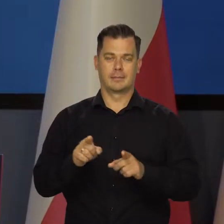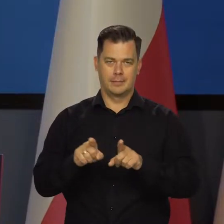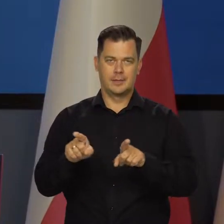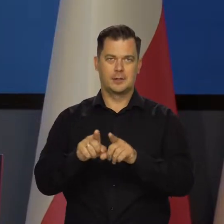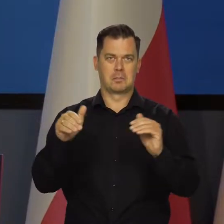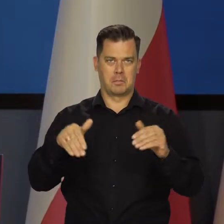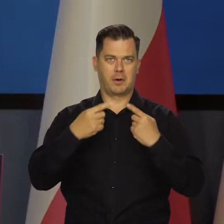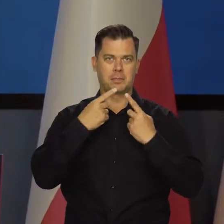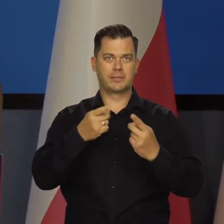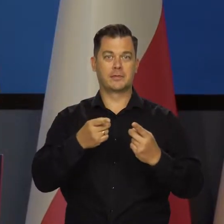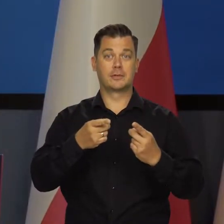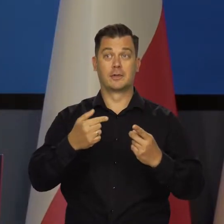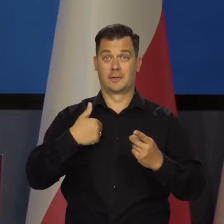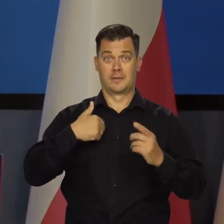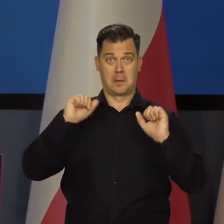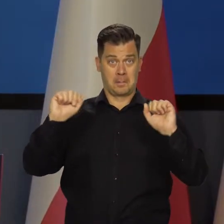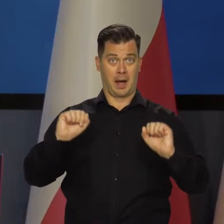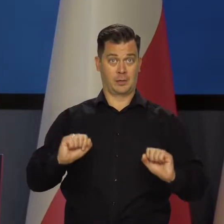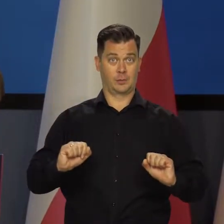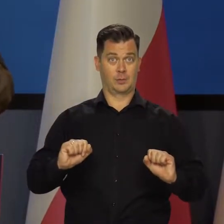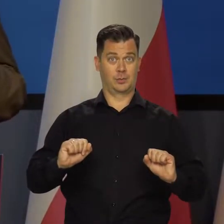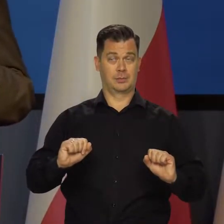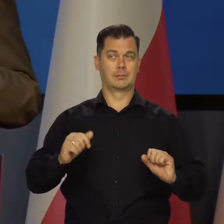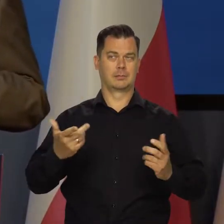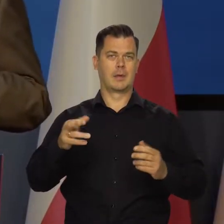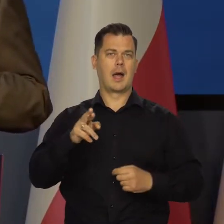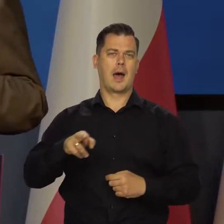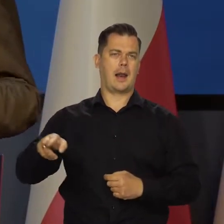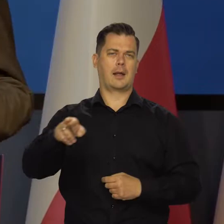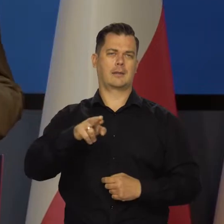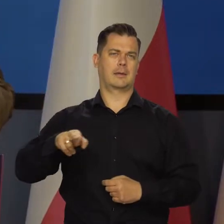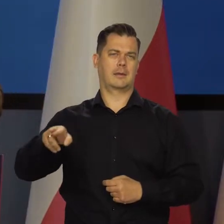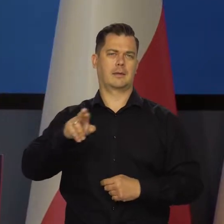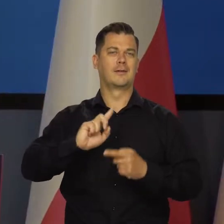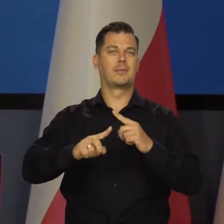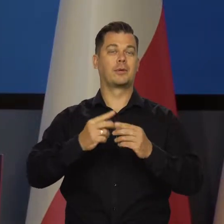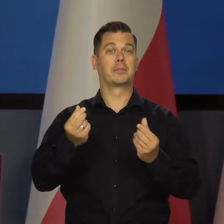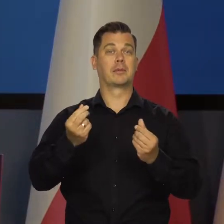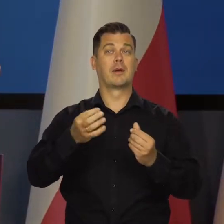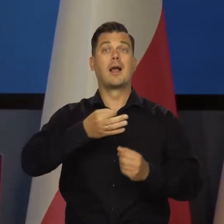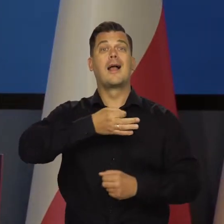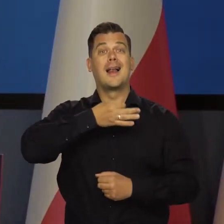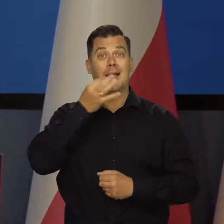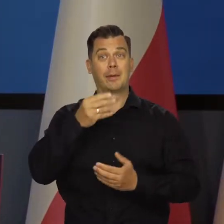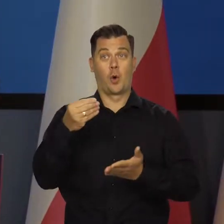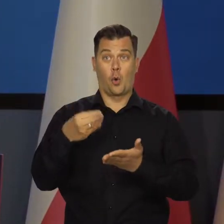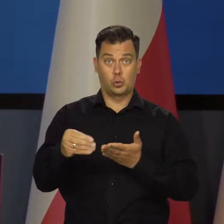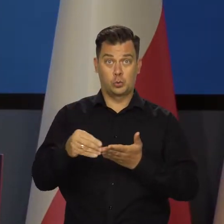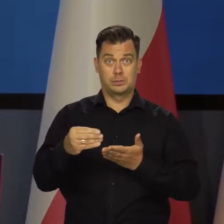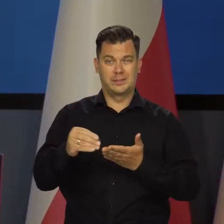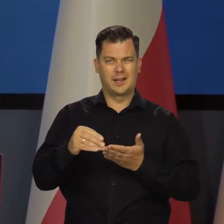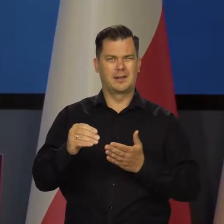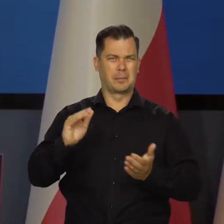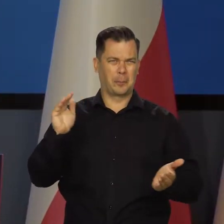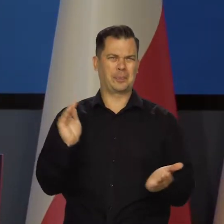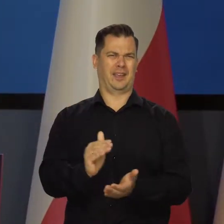I tu też tak powiem Z punktu widzenia w Banku Centralnym, a szczególnie w Radzie Polityki Pieniężnej, byłoby lepiej, aby taka osoba zwolniła bardziej.